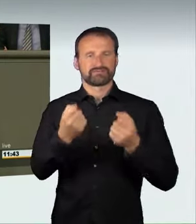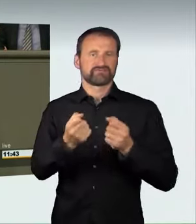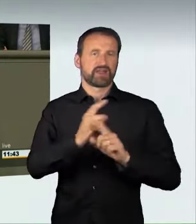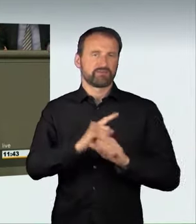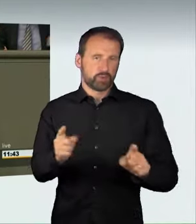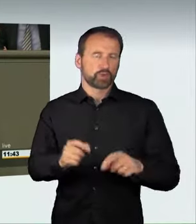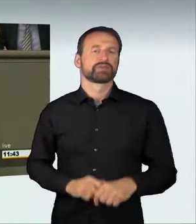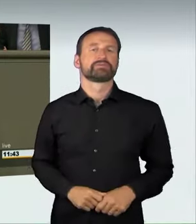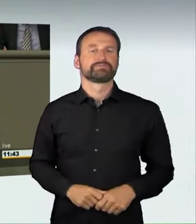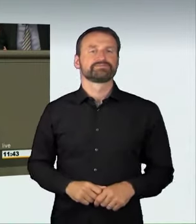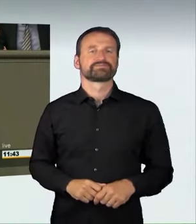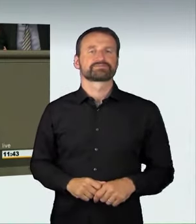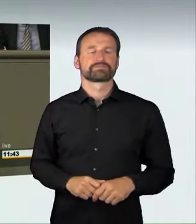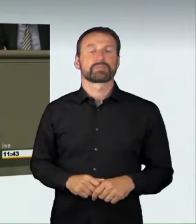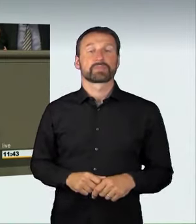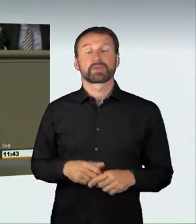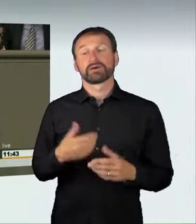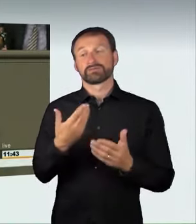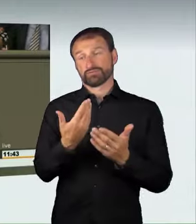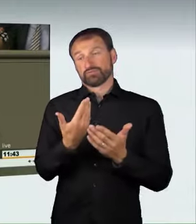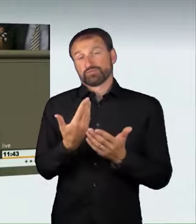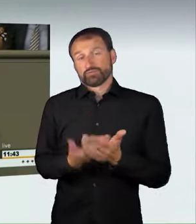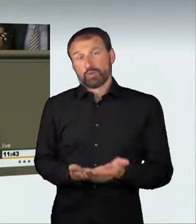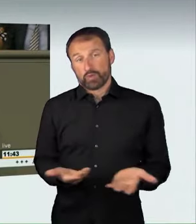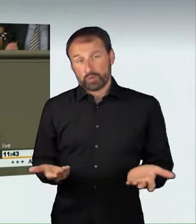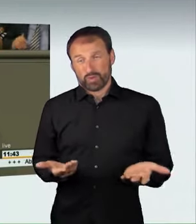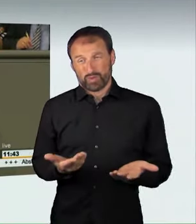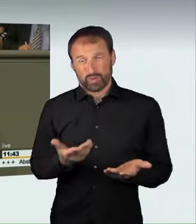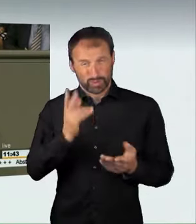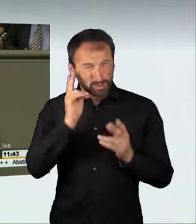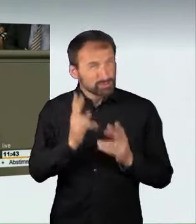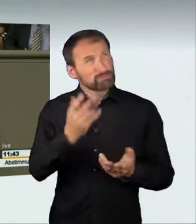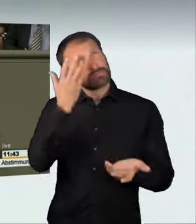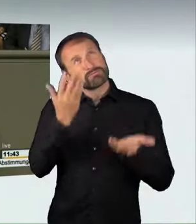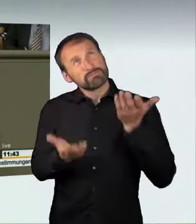aber das wird dem Gefährdungspotenzial nicht gerecht.